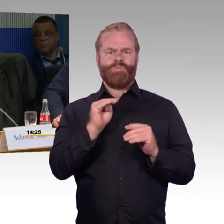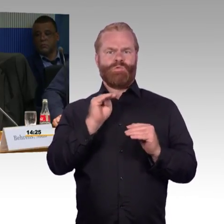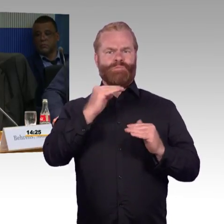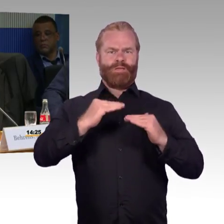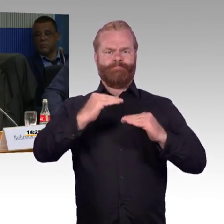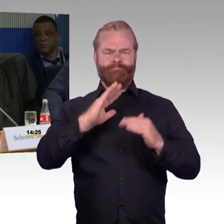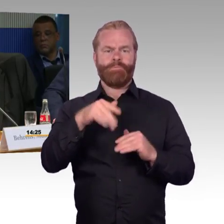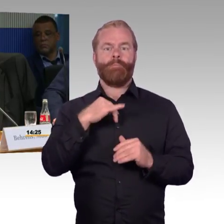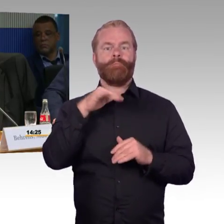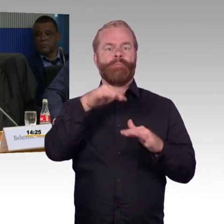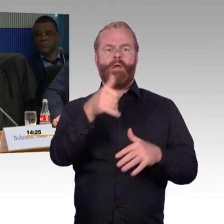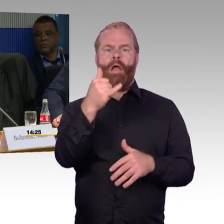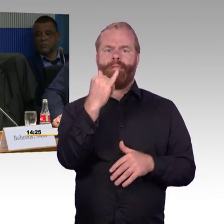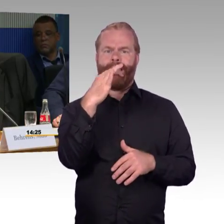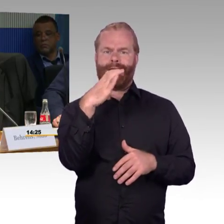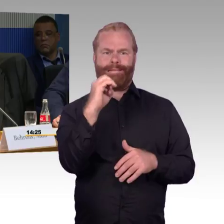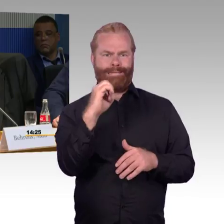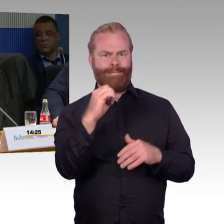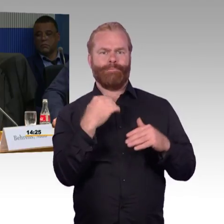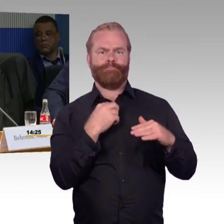als Rollstuhlfahrer mit dem ICE weiter zu fahren.